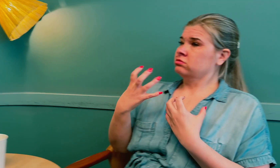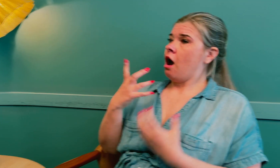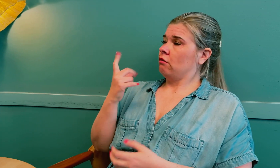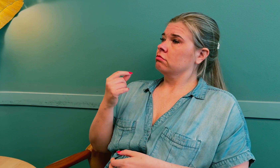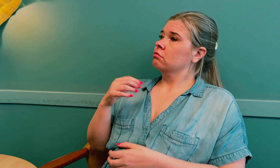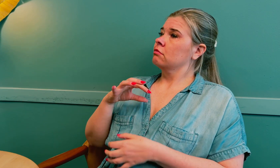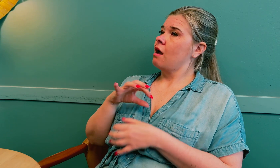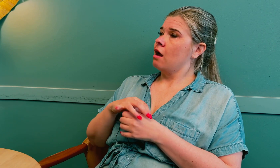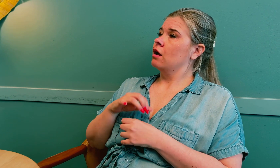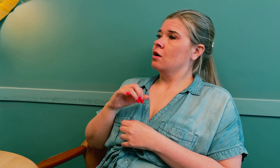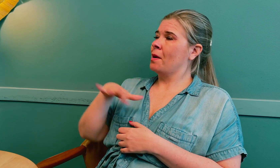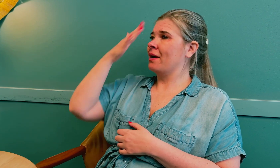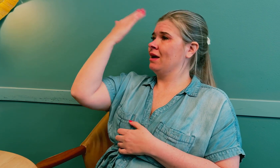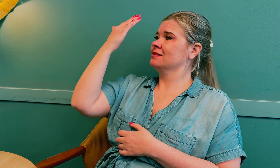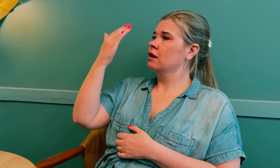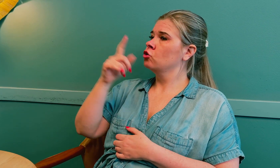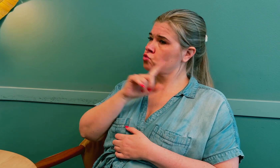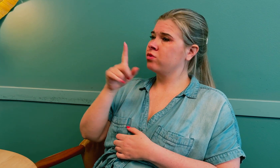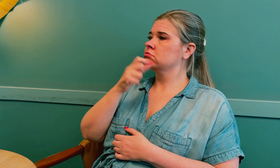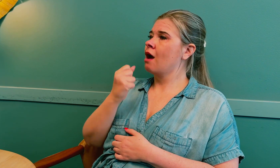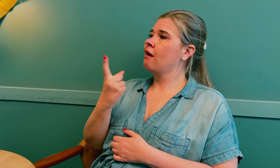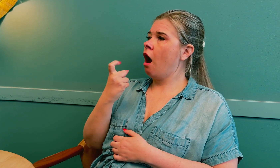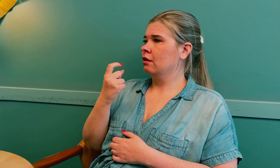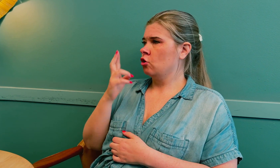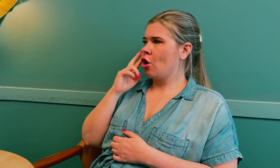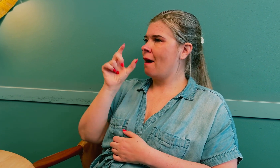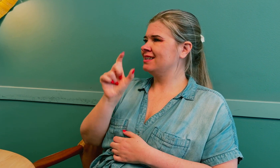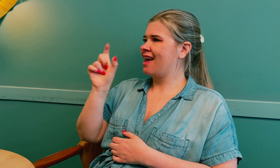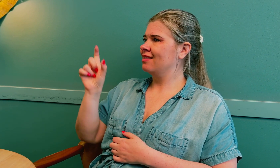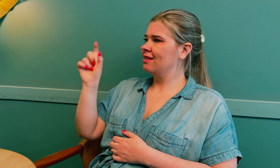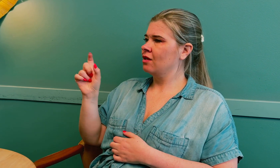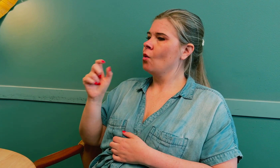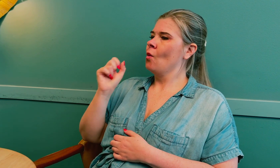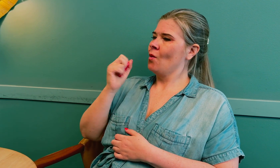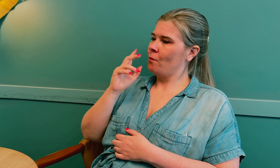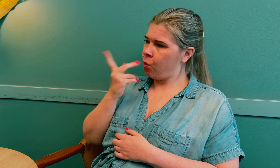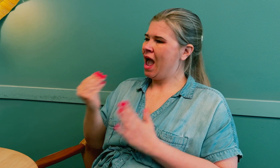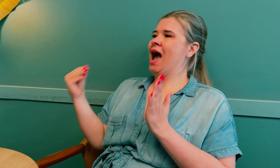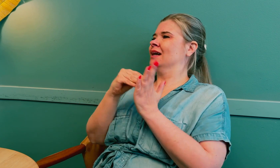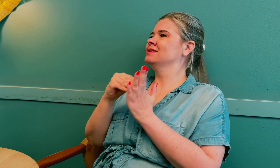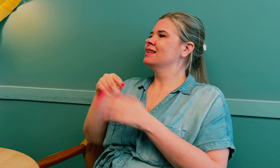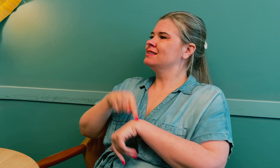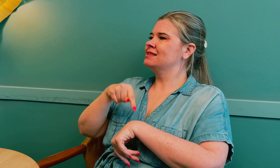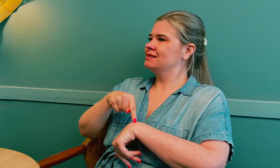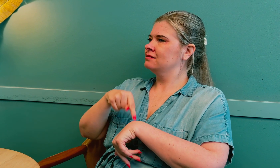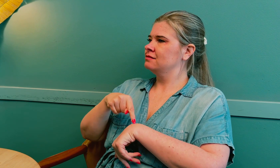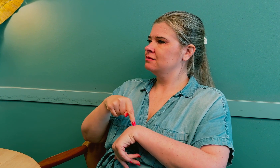At: Jeg ønsker at leger skal være mer bevisste når de innkaller døve pasienter, og bruke ekstra tid.